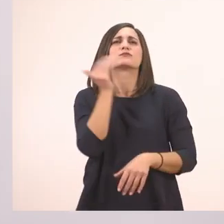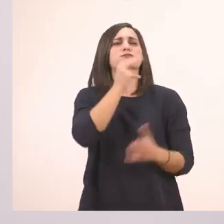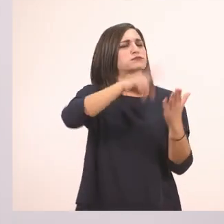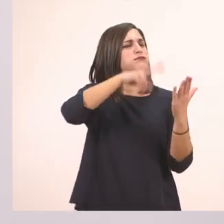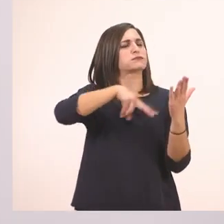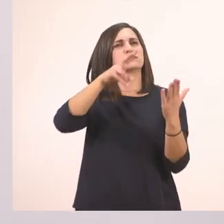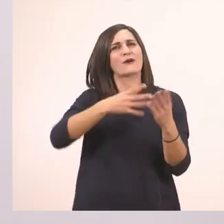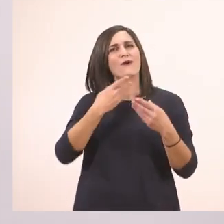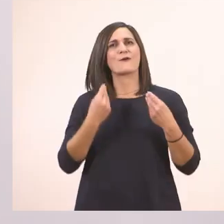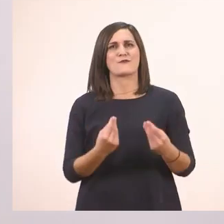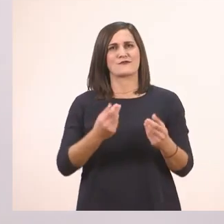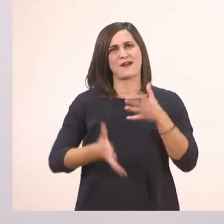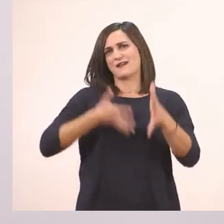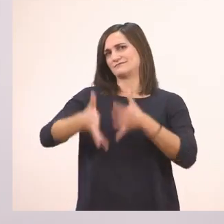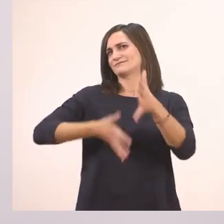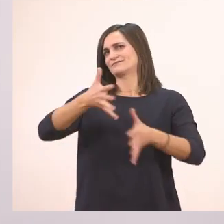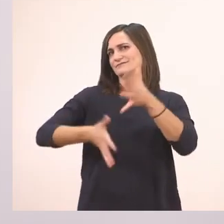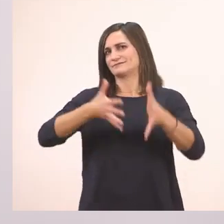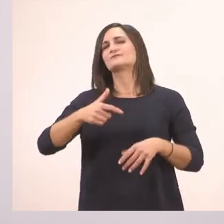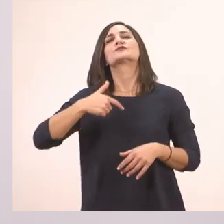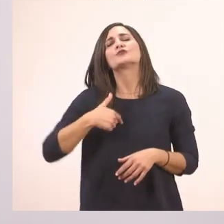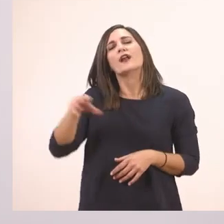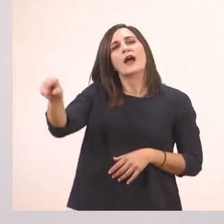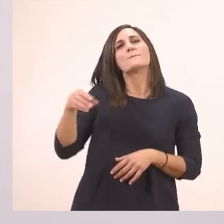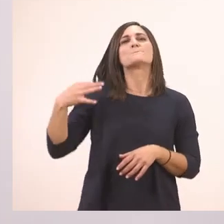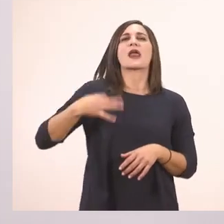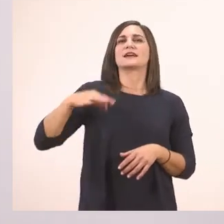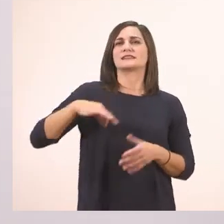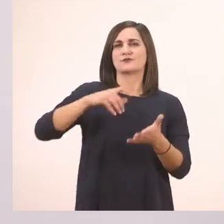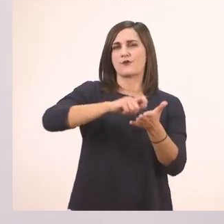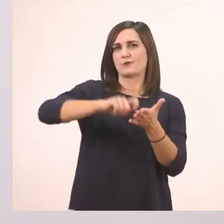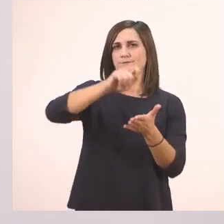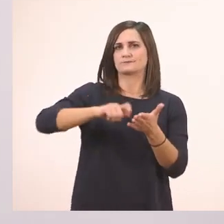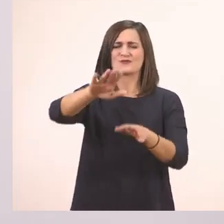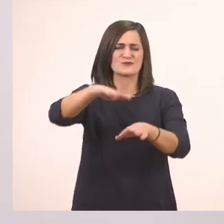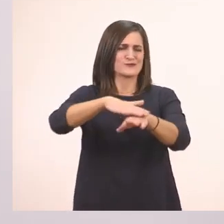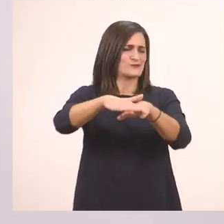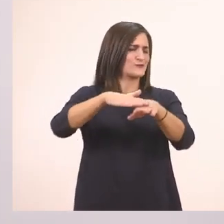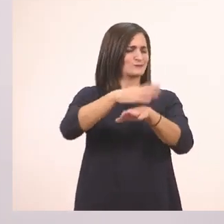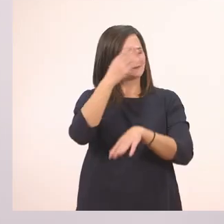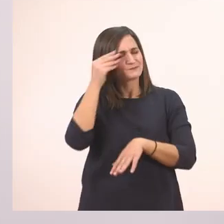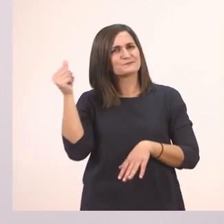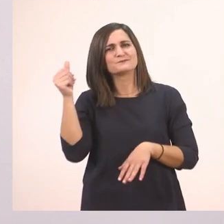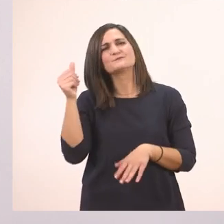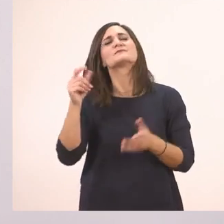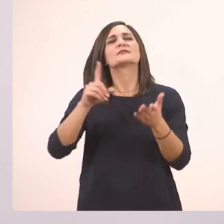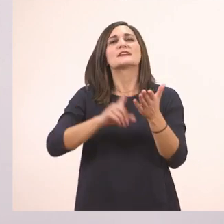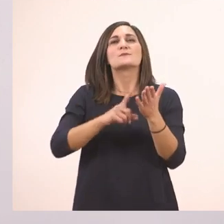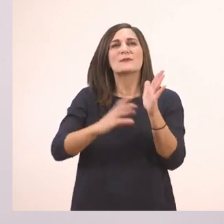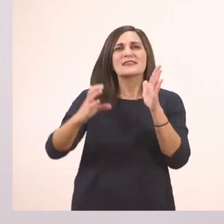Λοιπόν τώρα θα πάρουμε πάλι την πράσινη ξυλομπογιά και θα πάμε... Ωχ! Ξεχάστηκα! Πρέπει πρώτα να ξεκλειδώσουμε το κείμενο.